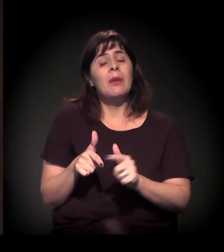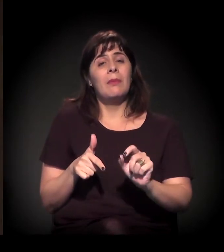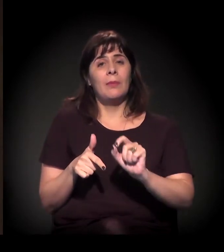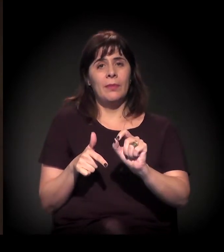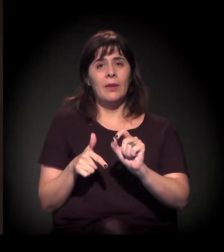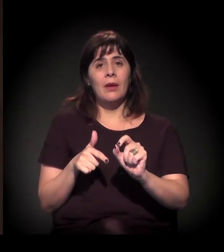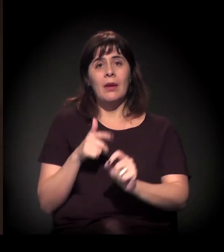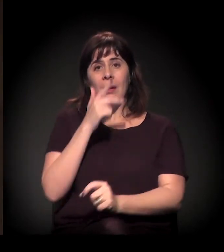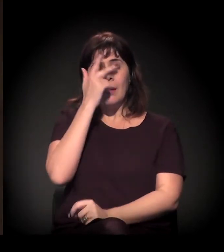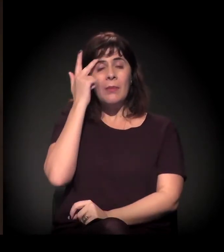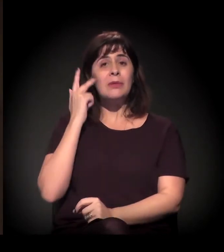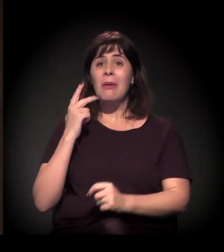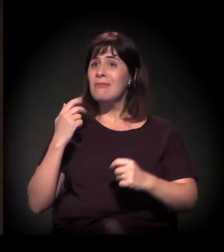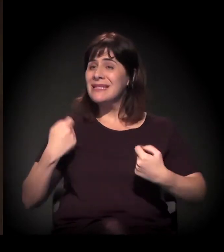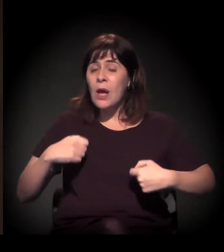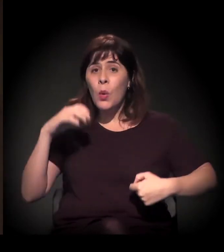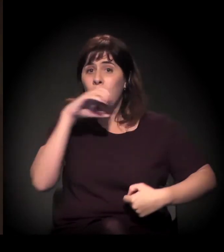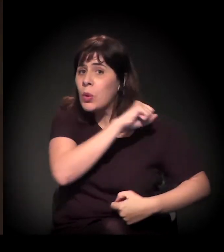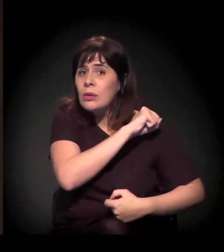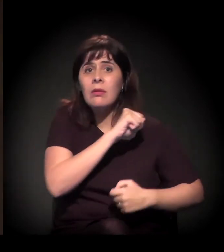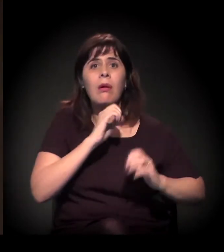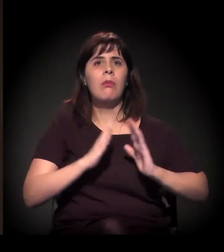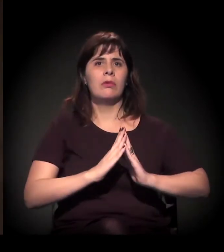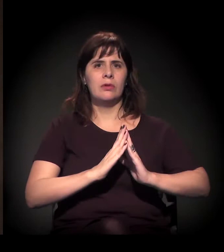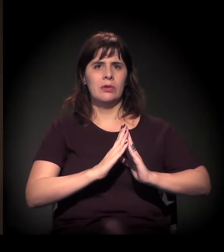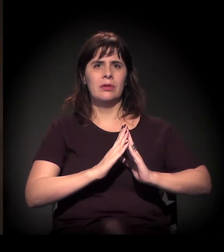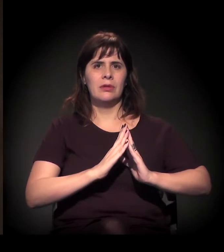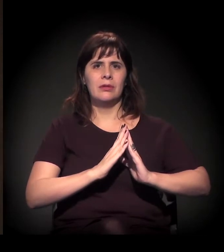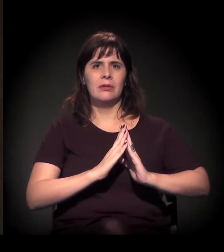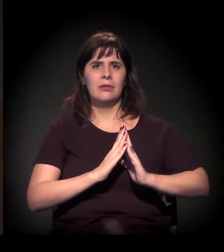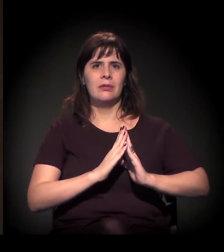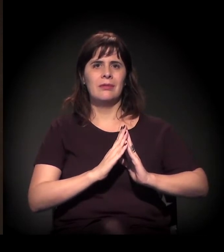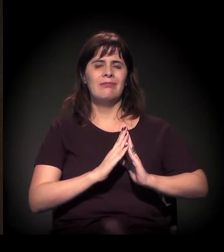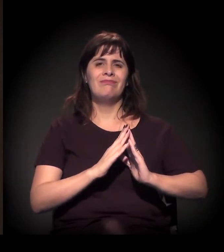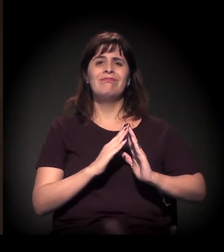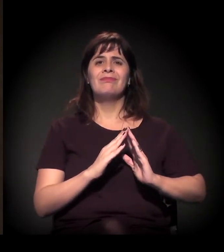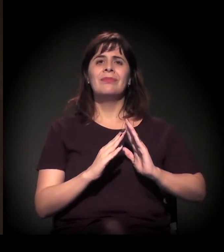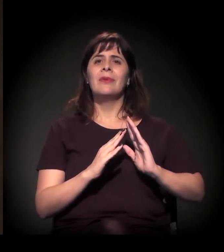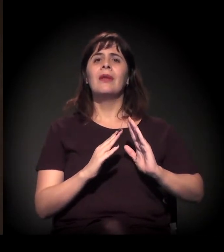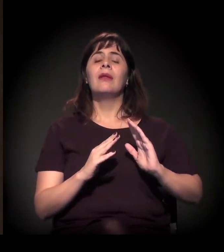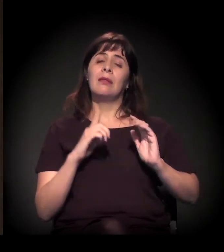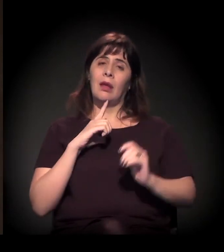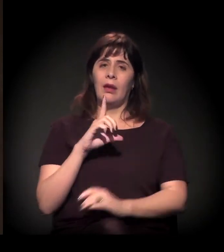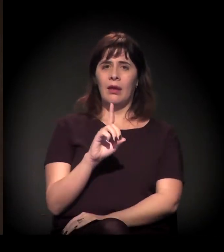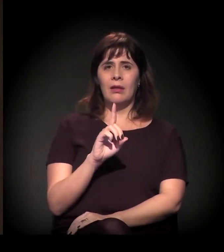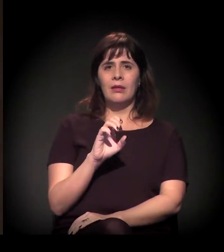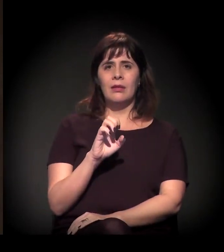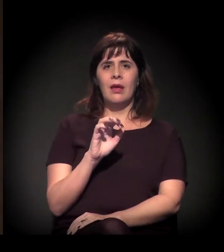daquela pessoa que precisa imediatamente de uma moradia. O déficit, conceitualmente, está dividido em duas formas: